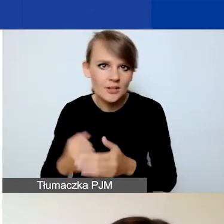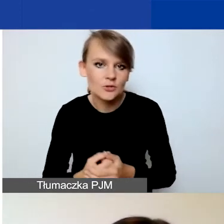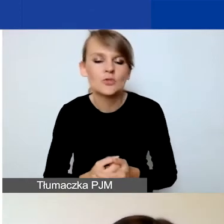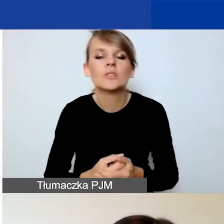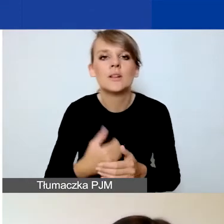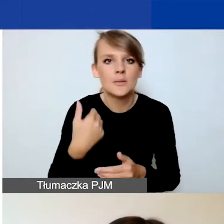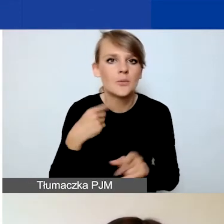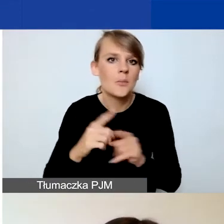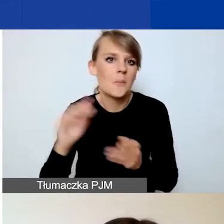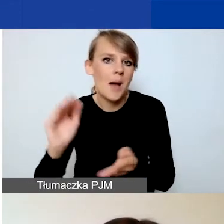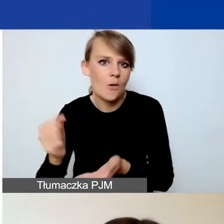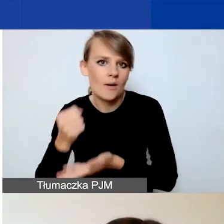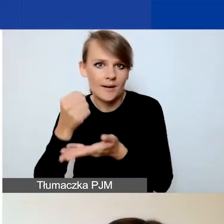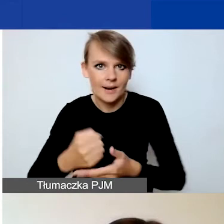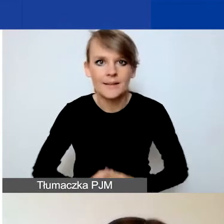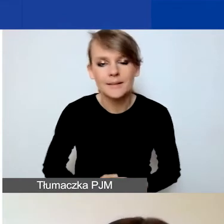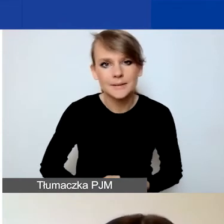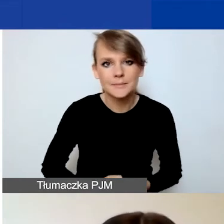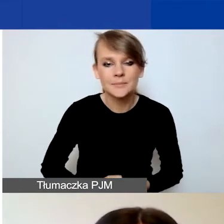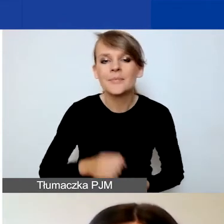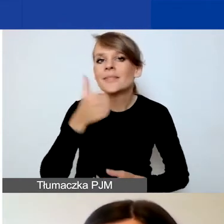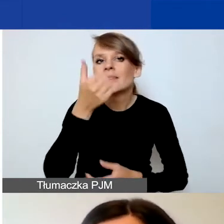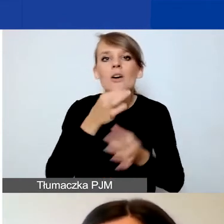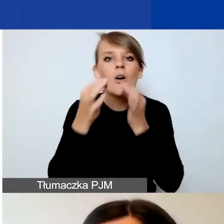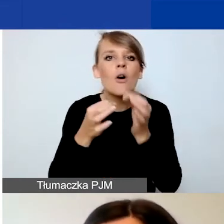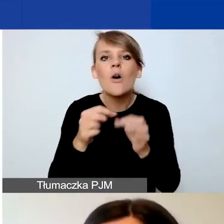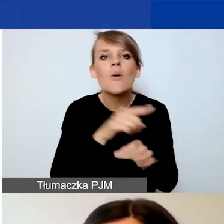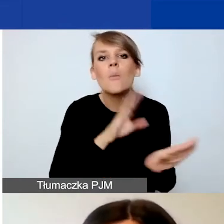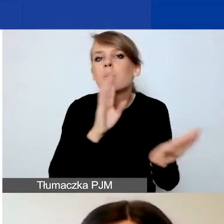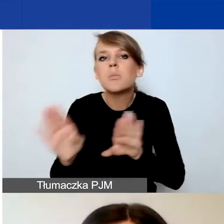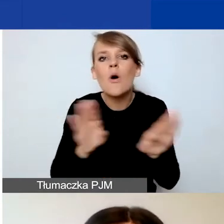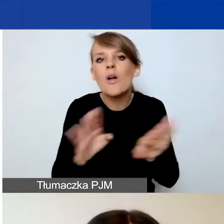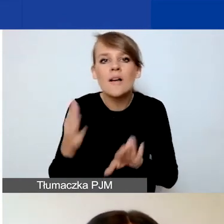Najpierw opowiem o podobieństwach we wszystkich częściach.